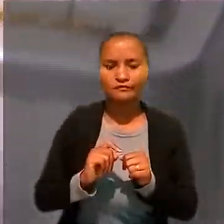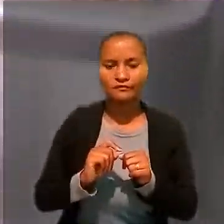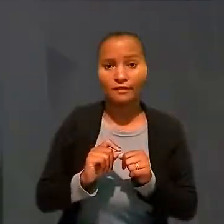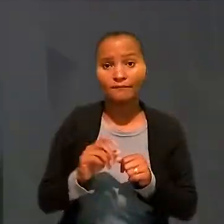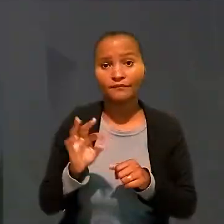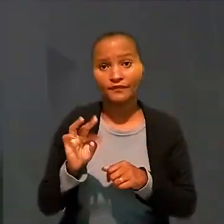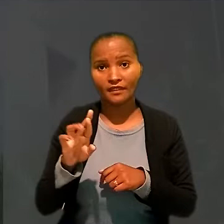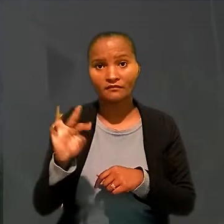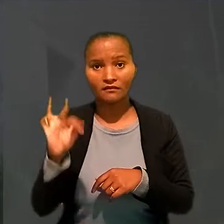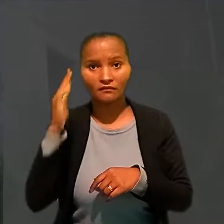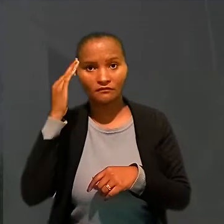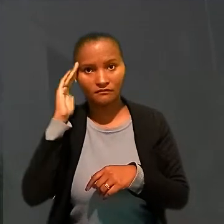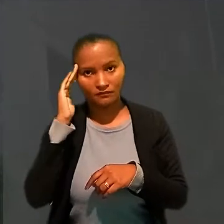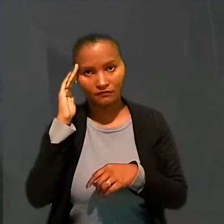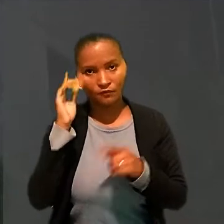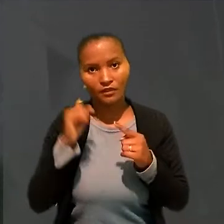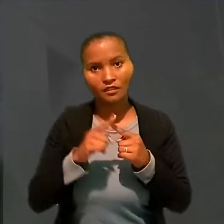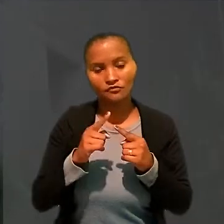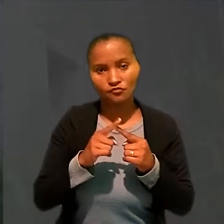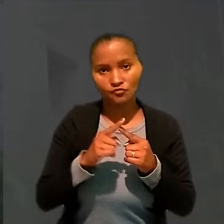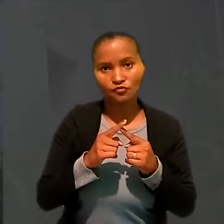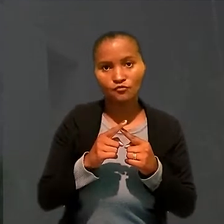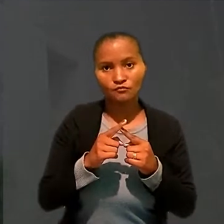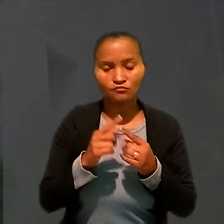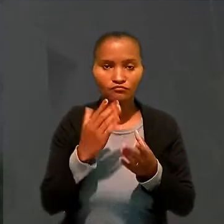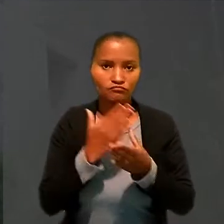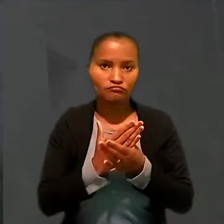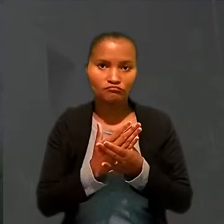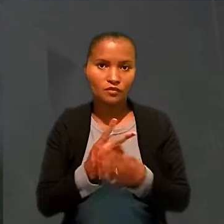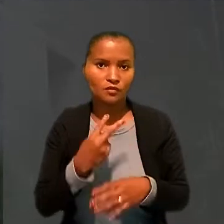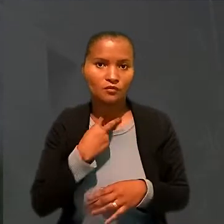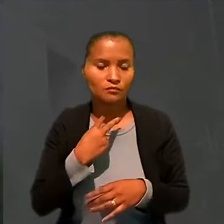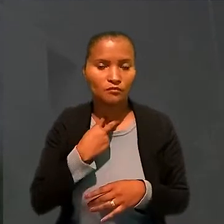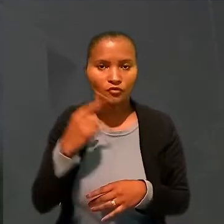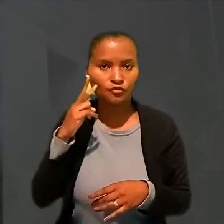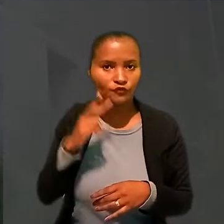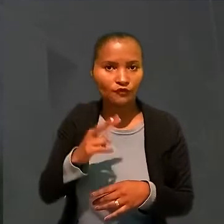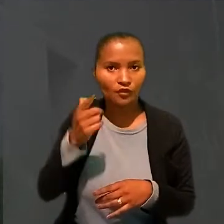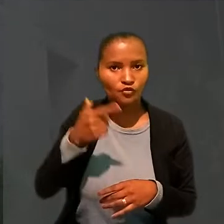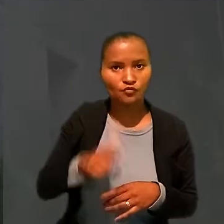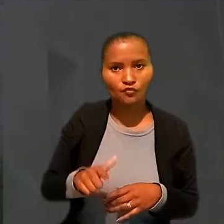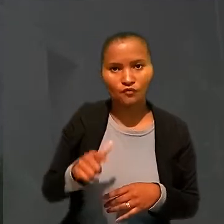O TRT, no entanto, entendeu que esse tipo de ação não se destina ao reexame de provas.